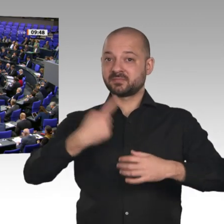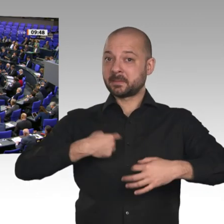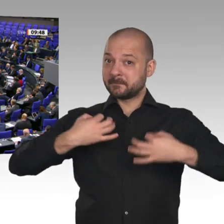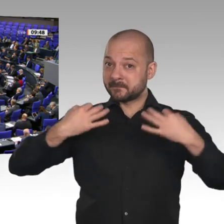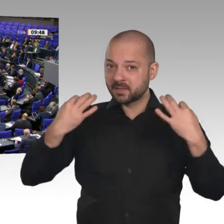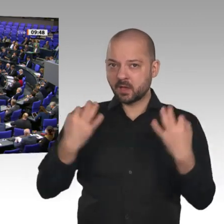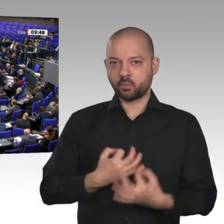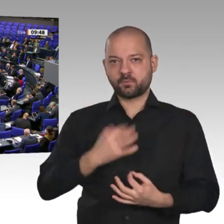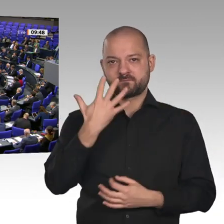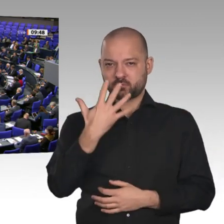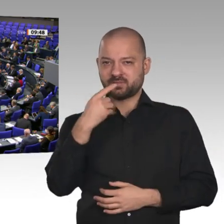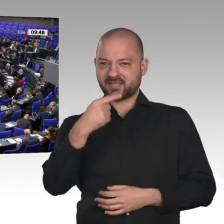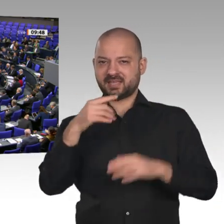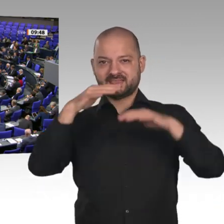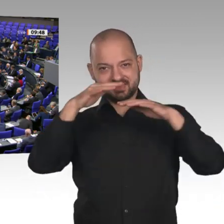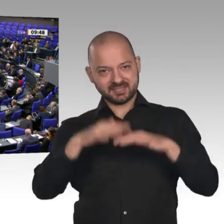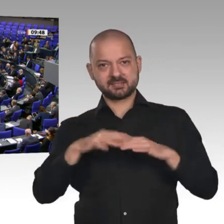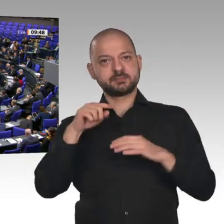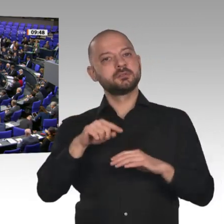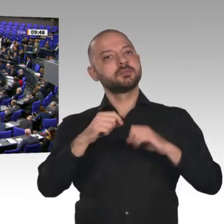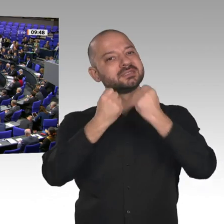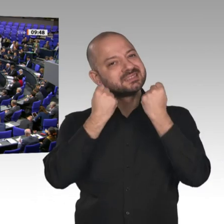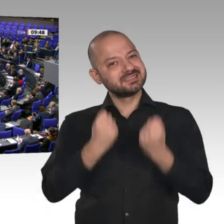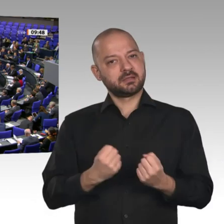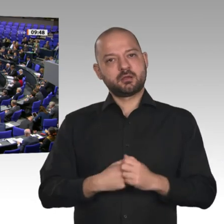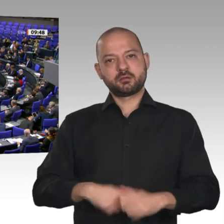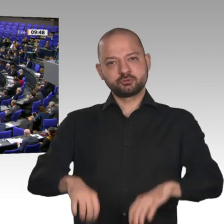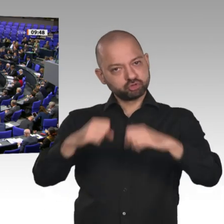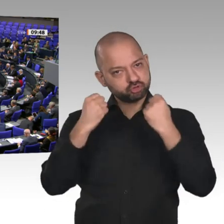Wirtschaftsministers, hier zu handeln und nicht immer nur Sonntagsreden zu